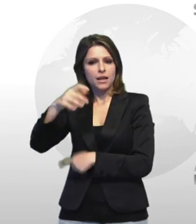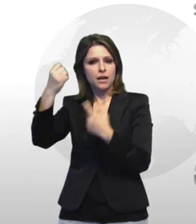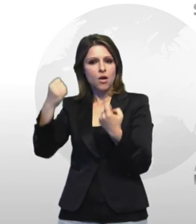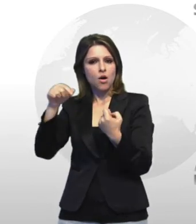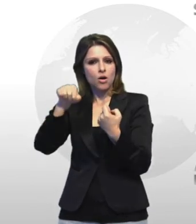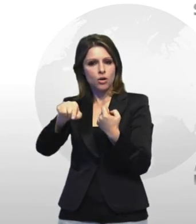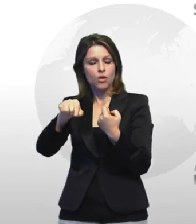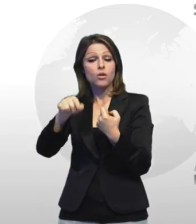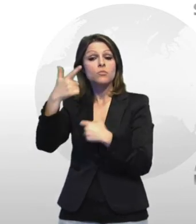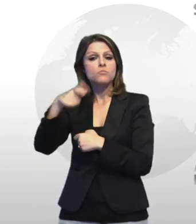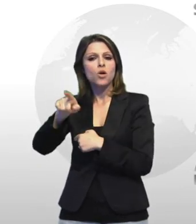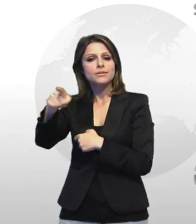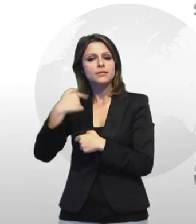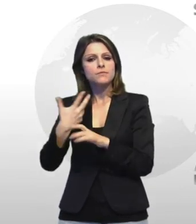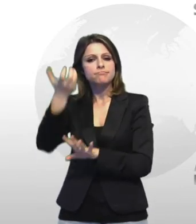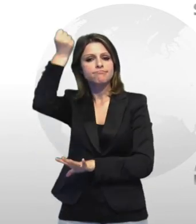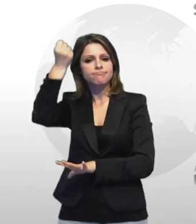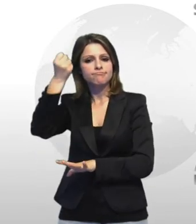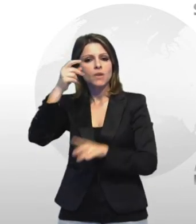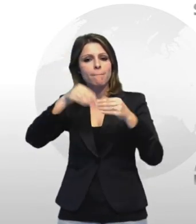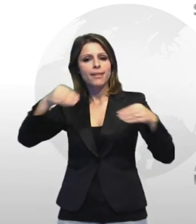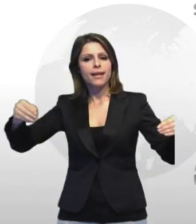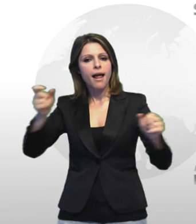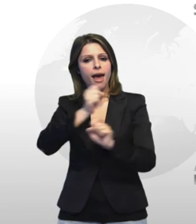terra detenzione di materiale esplodente